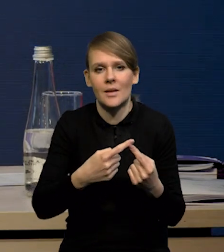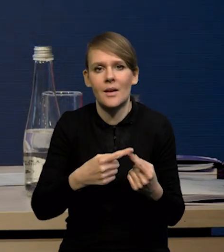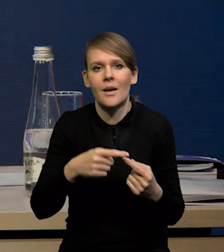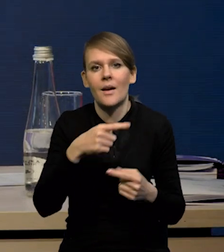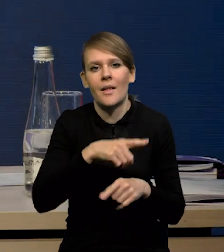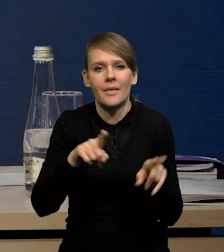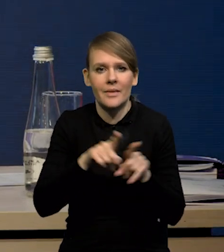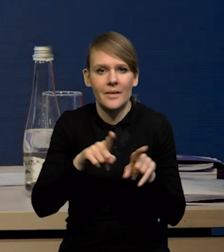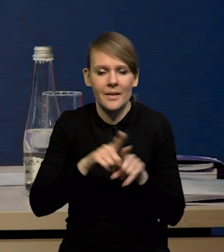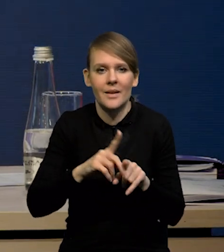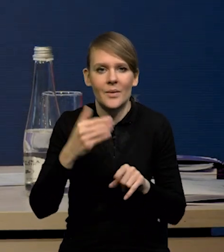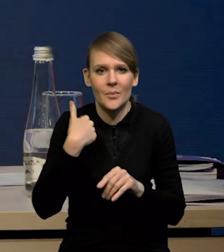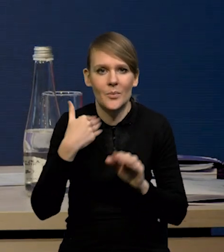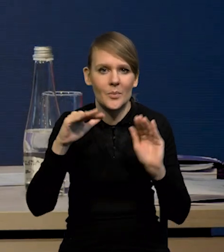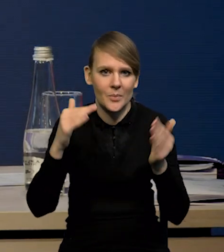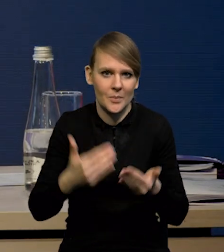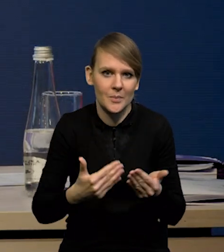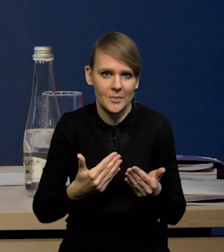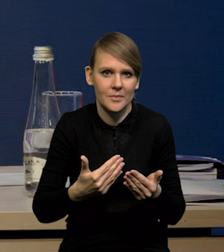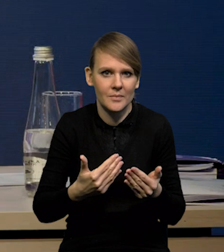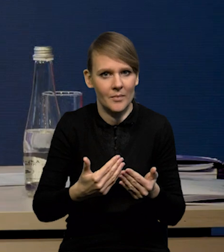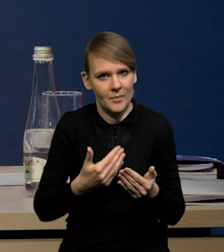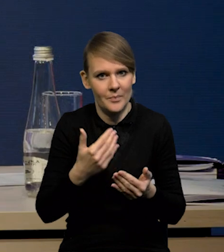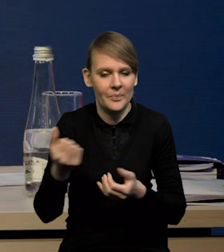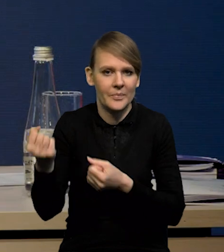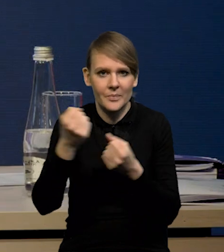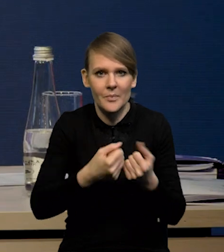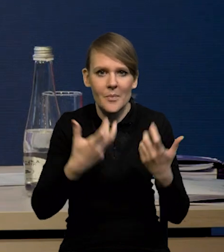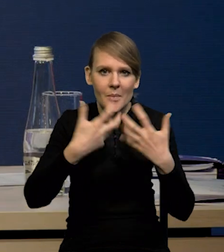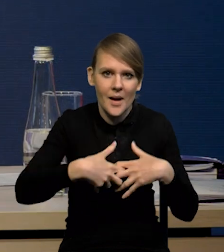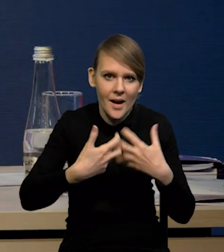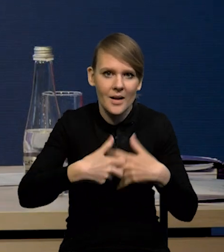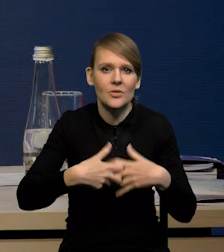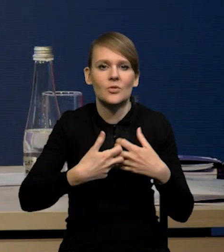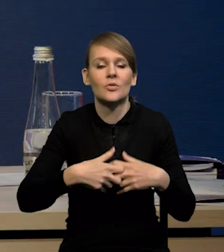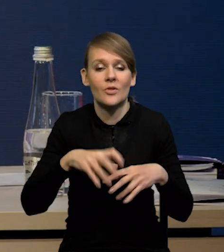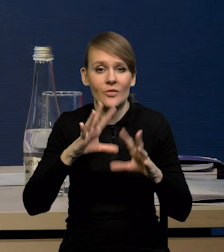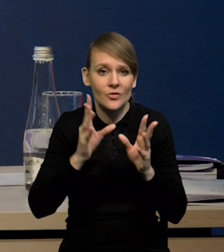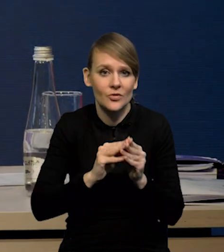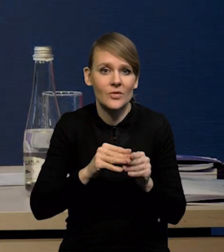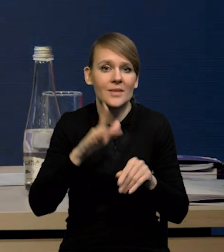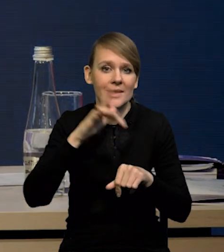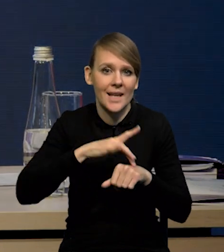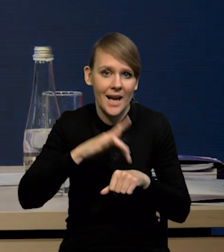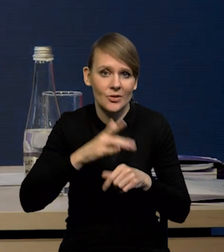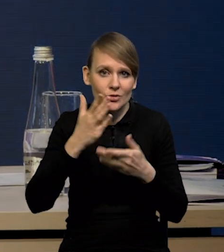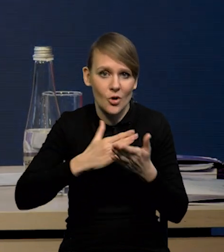Tak, mieliśmy również niższy import maszyn, urządzeń, także te wszystkie wskaźniki cząstkowe, które są w miesięcznych,